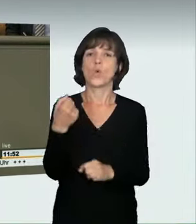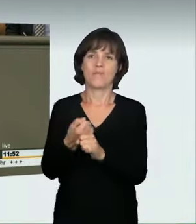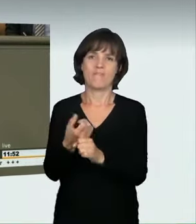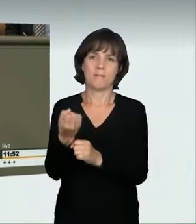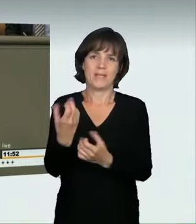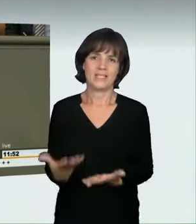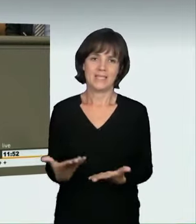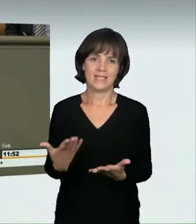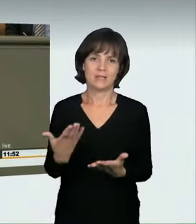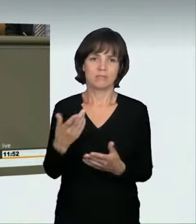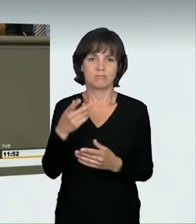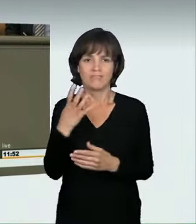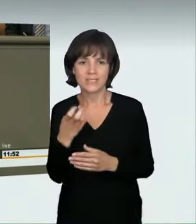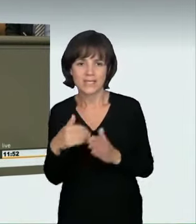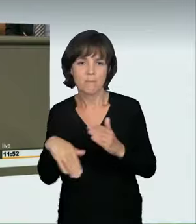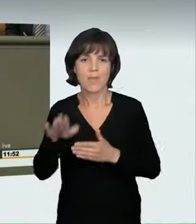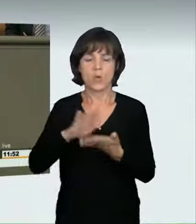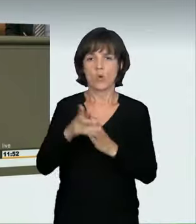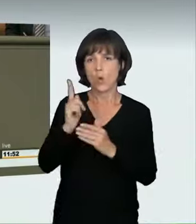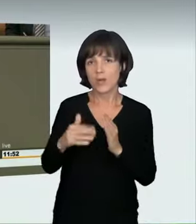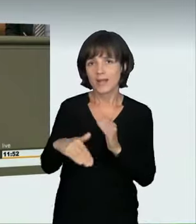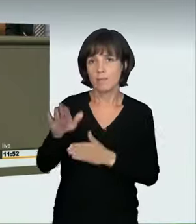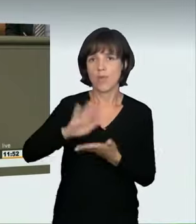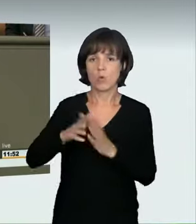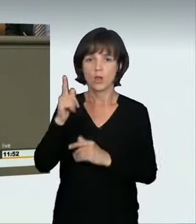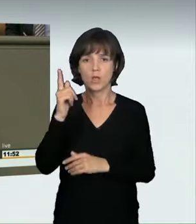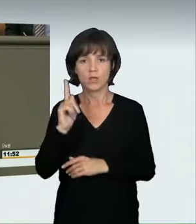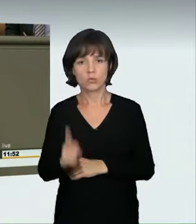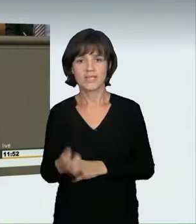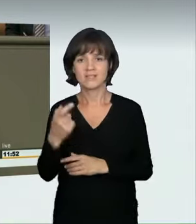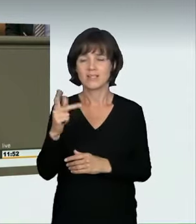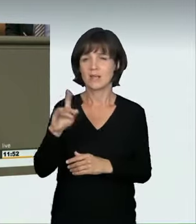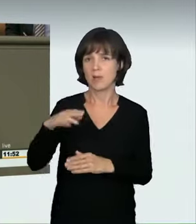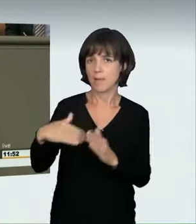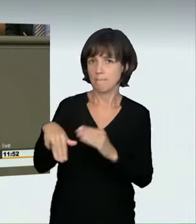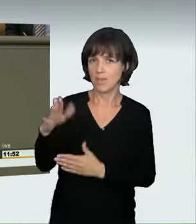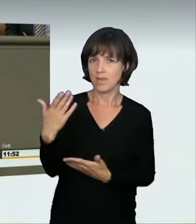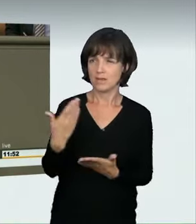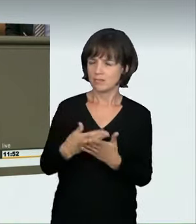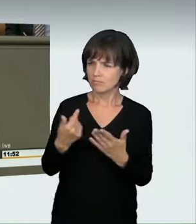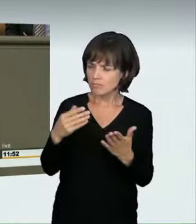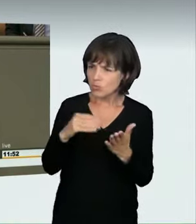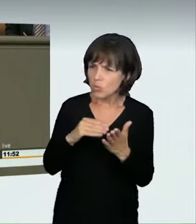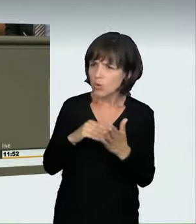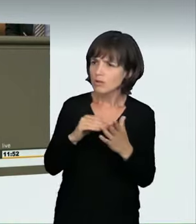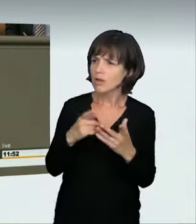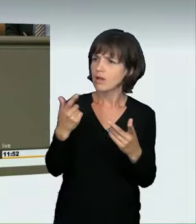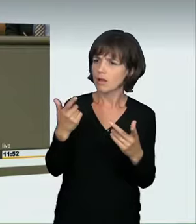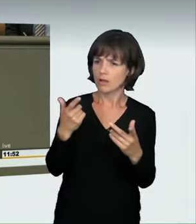ob es dann noch notwendig sein muss, die Gerichte vor das Problem der Beweislage zu stellen. In manchen Fällen wird man die Verabredung